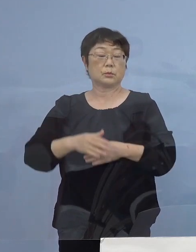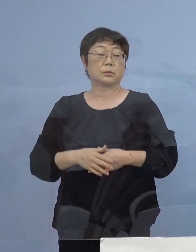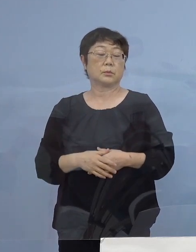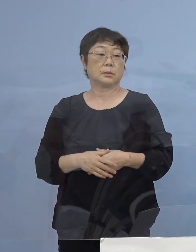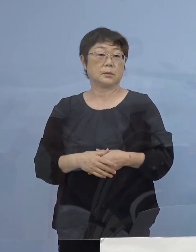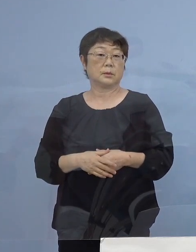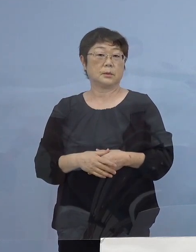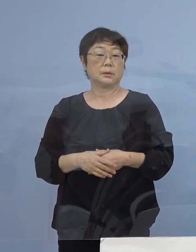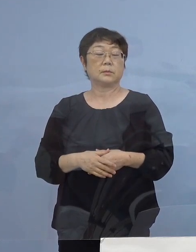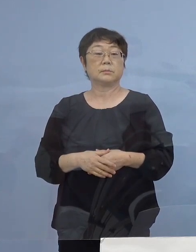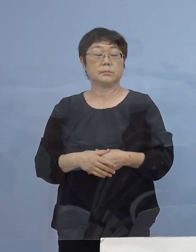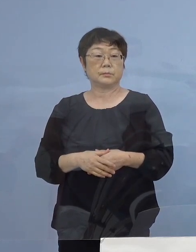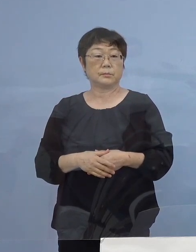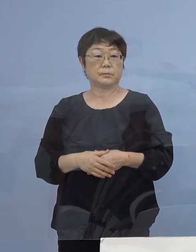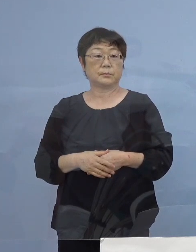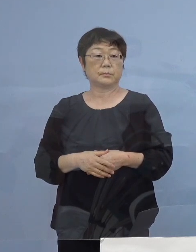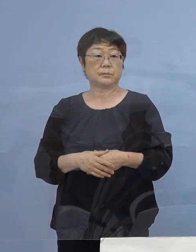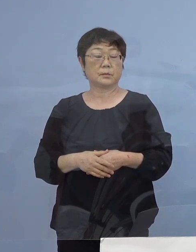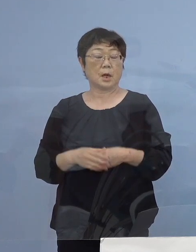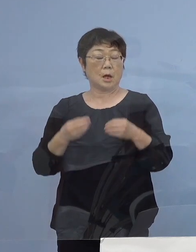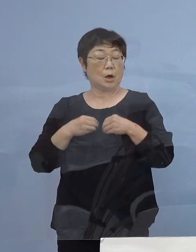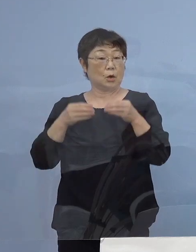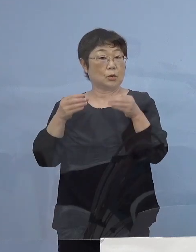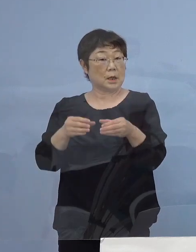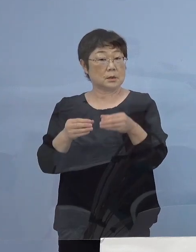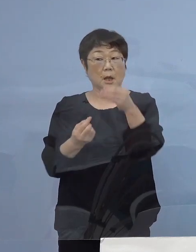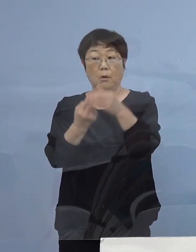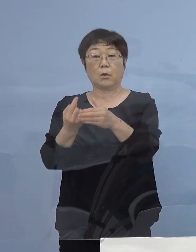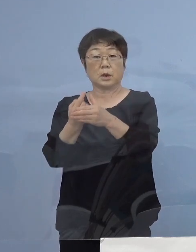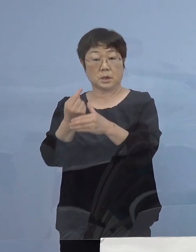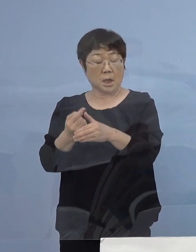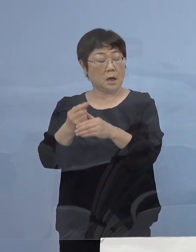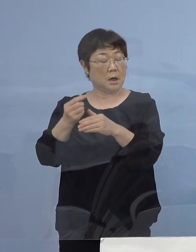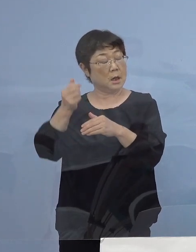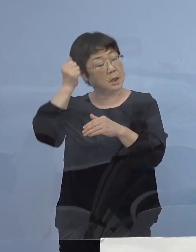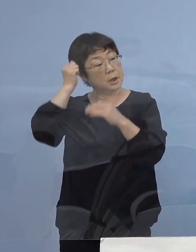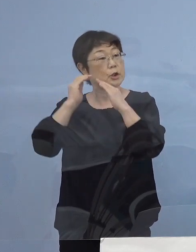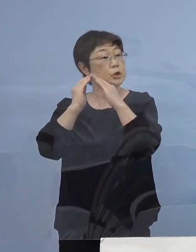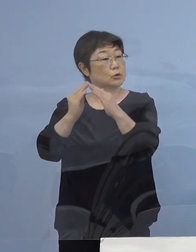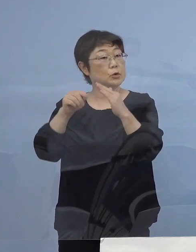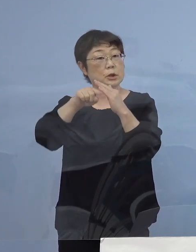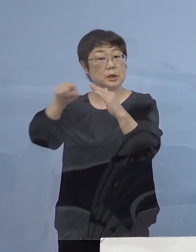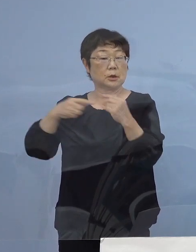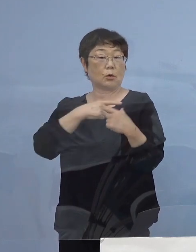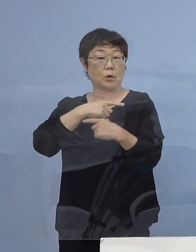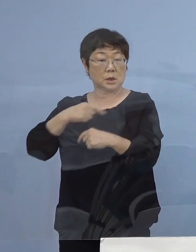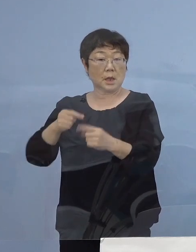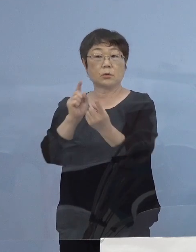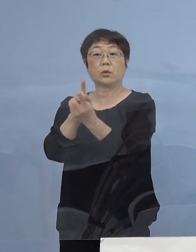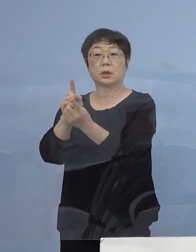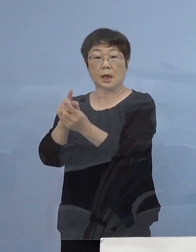また、クラスターなど よく出た寮 その寮生の皆さん方についても